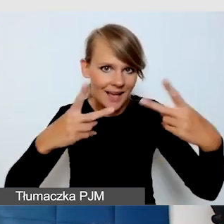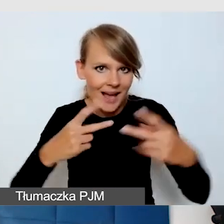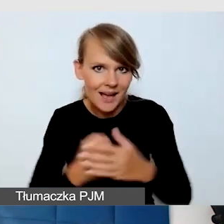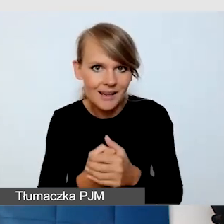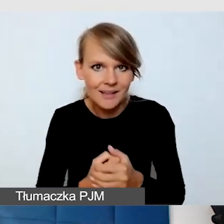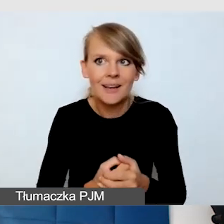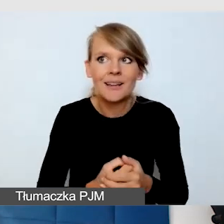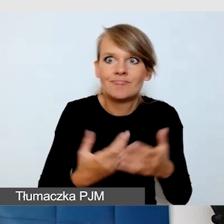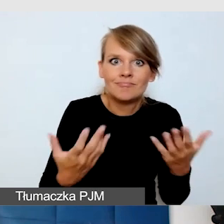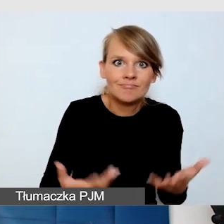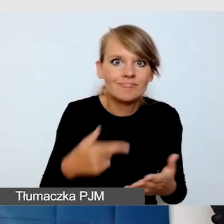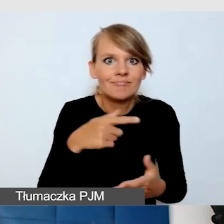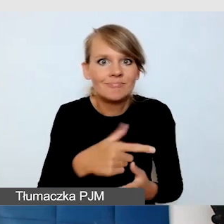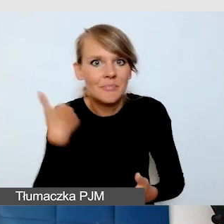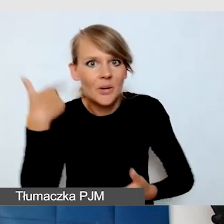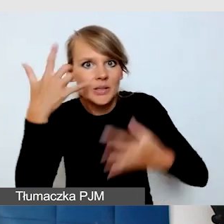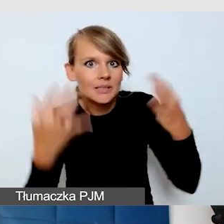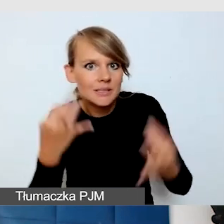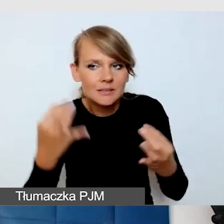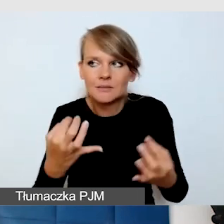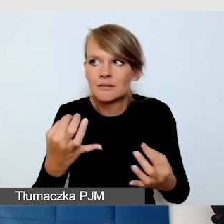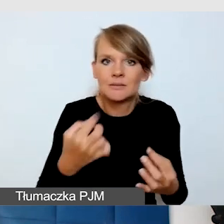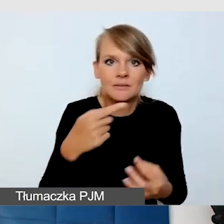czy powinniśmy przejść na edukację zdalną,